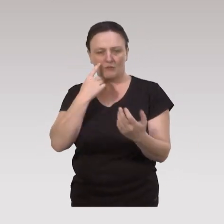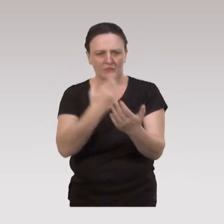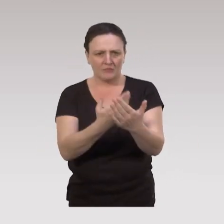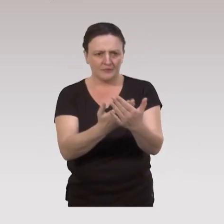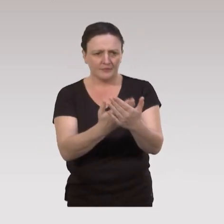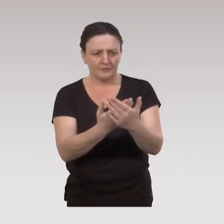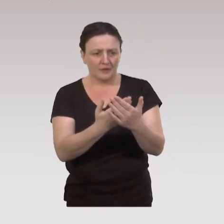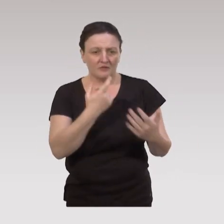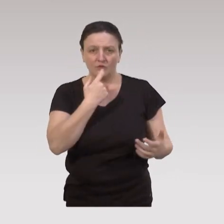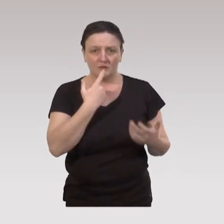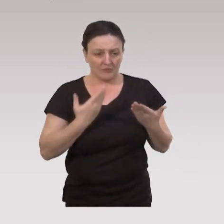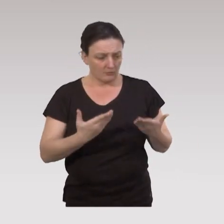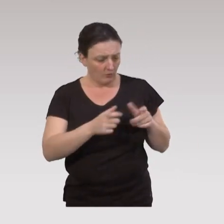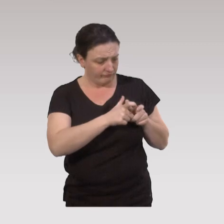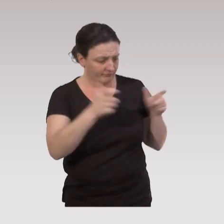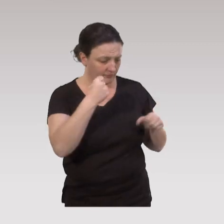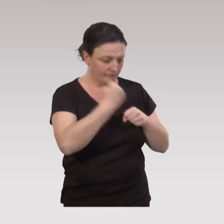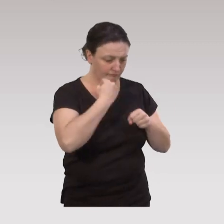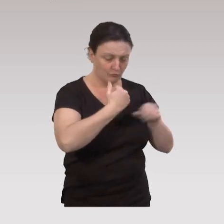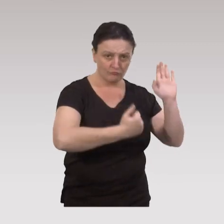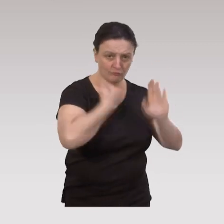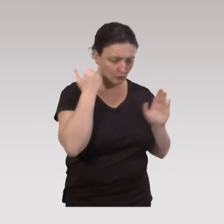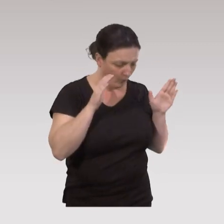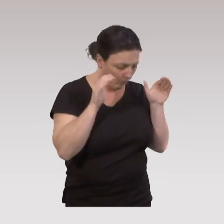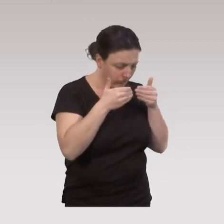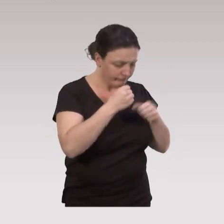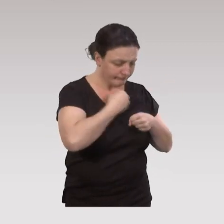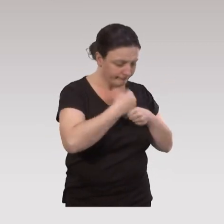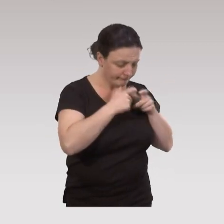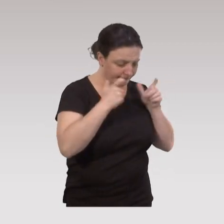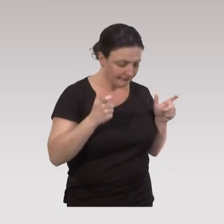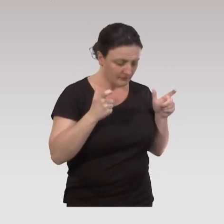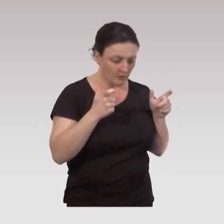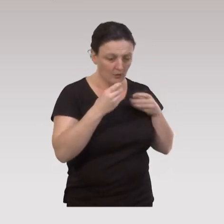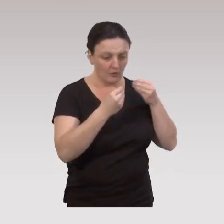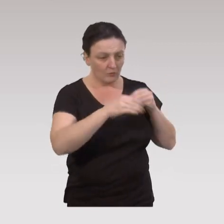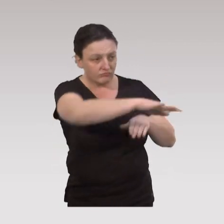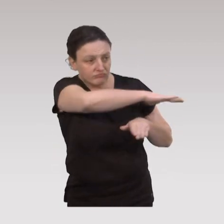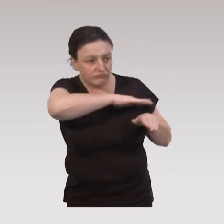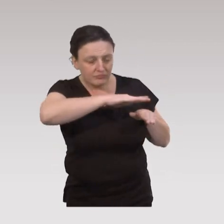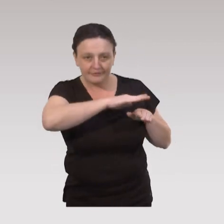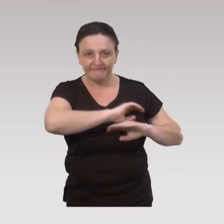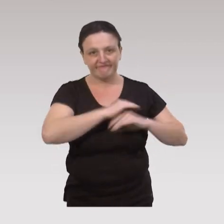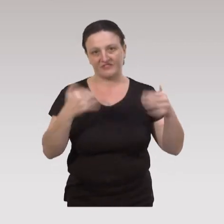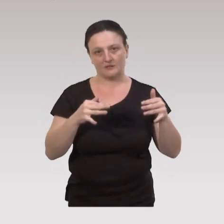On voit bien que l’on ne peut plus travailler tout seul dans son institution, dans son champ d’intervention,